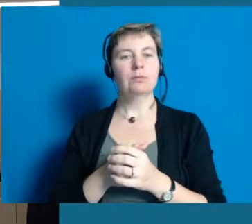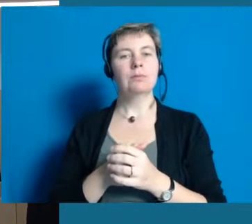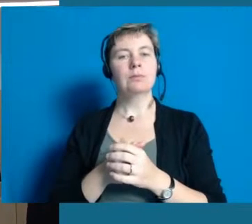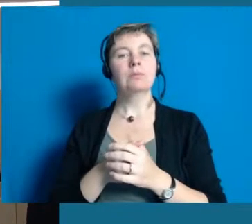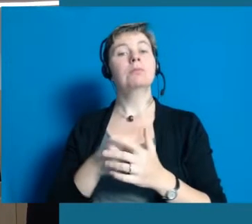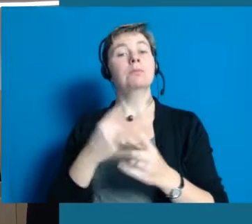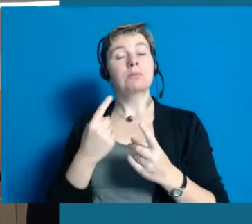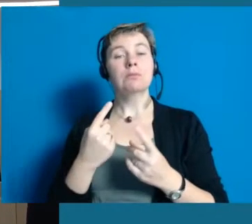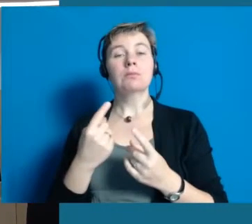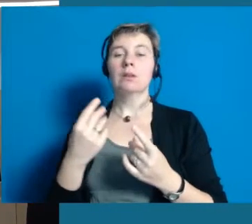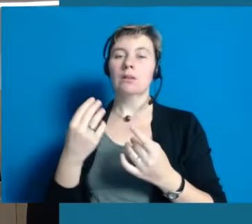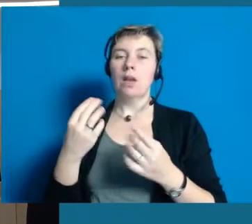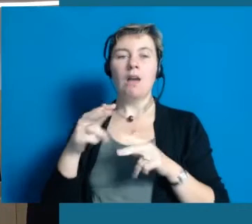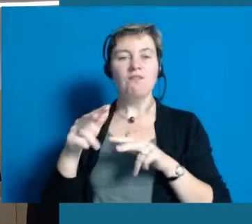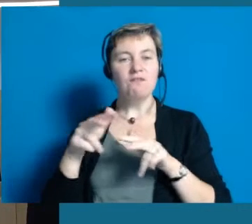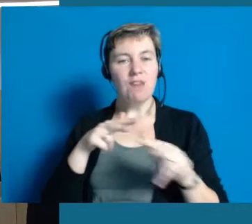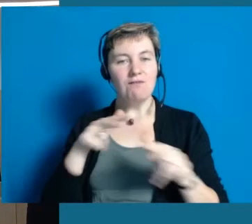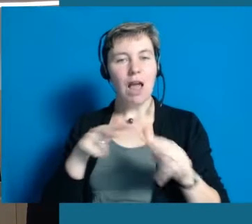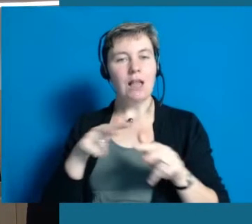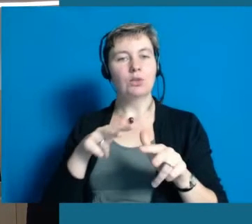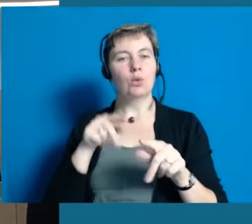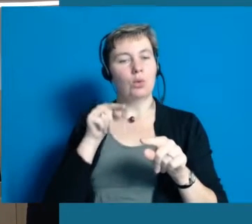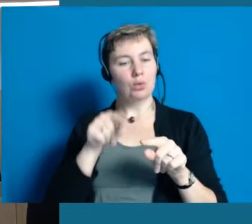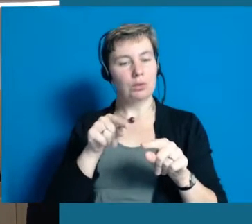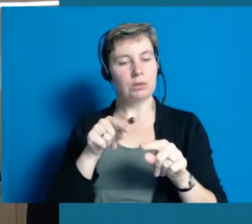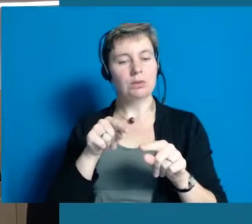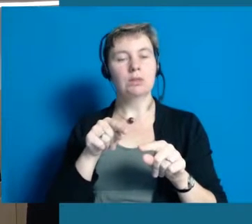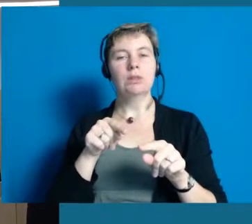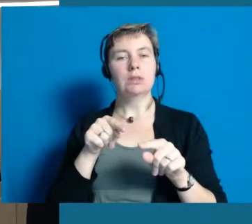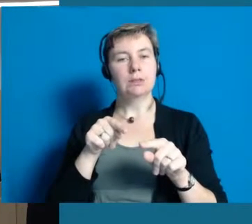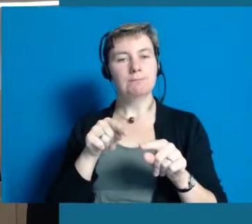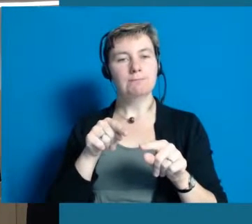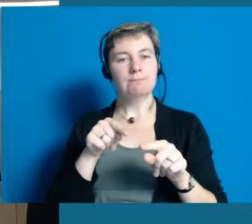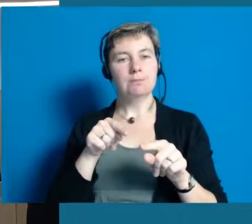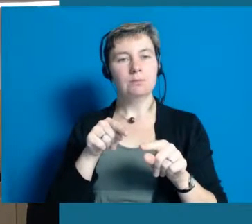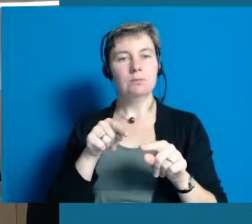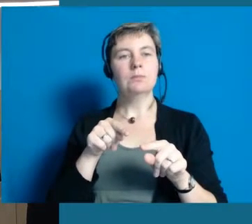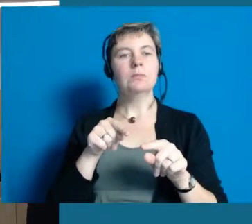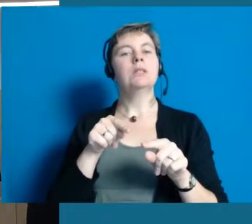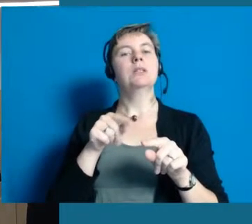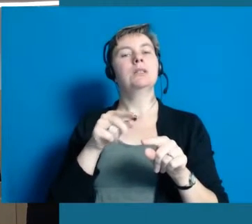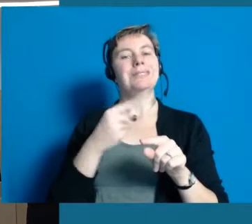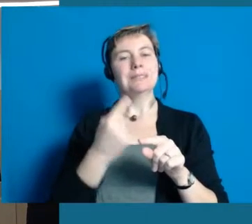Ich halte es schon für sehr wichtig, das eine Stadtverwaltung, eine Kommune, also politisch getragen,